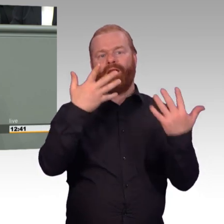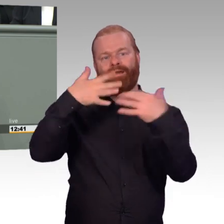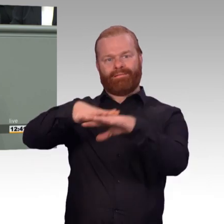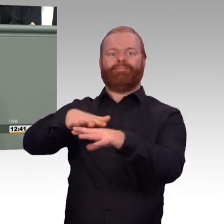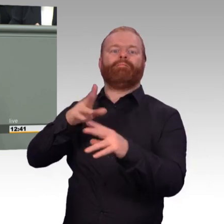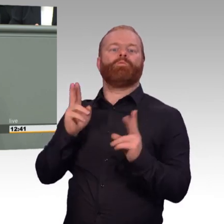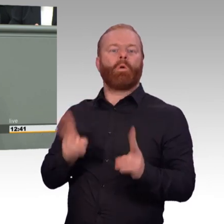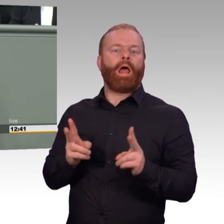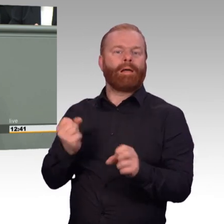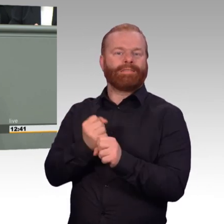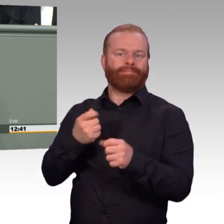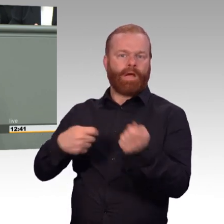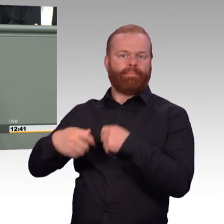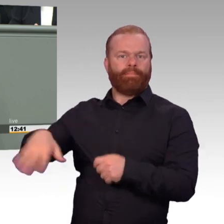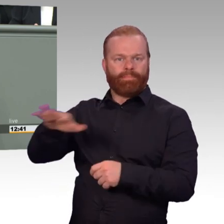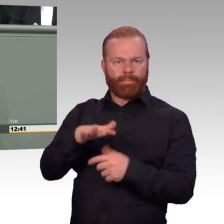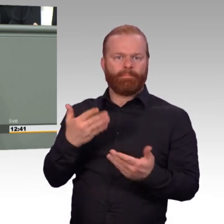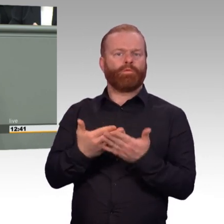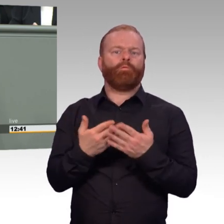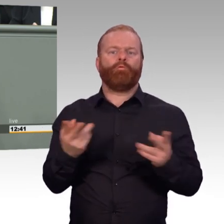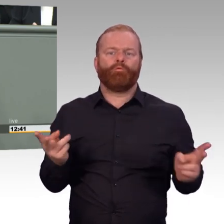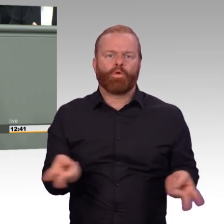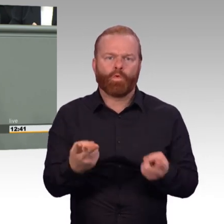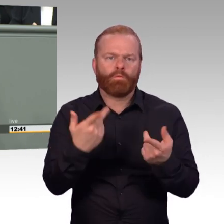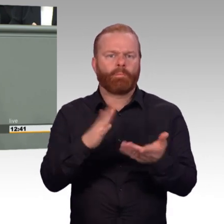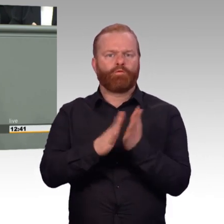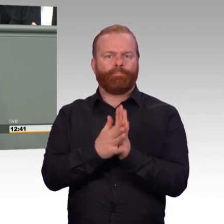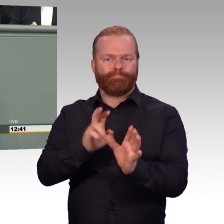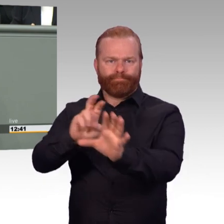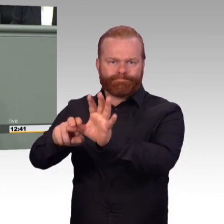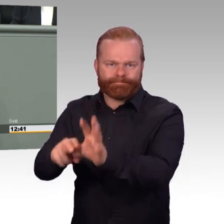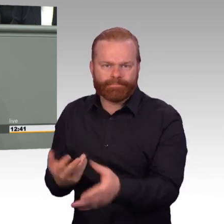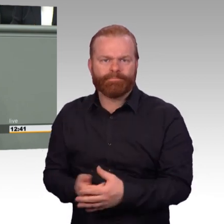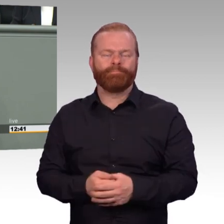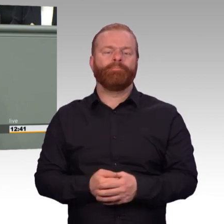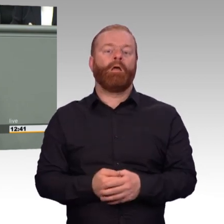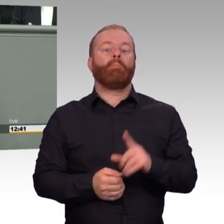erheben soll, um die psychologische Eignung für eine Tätigkeit bei der Bundeswehr zu beurteilen.